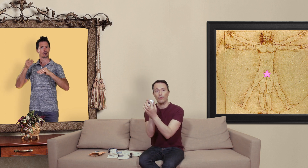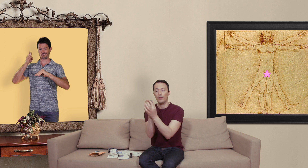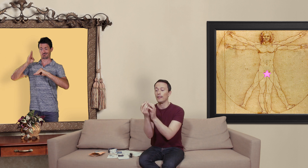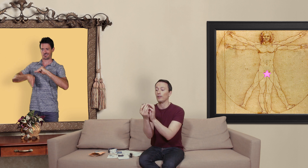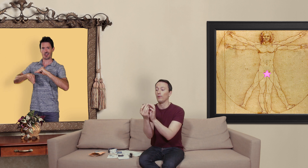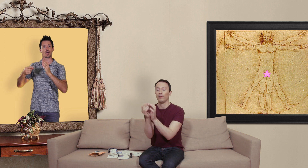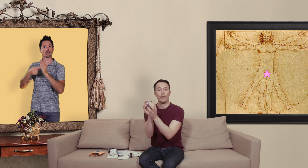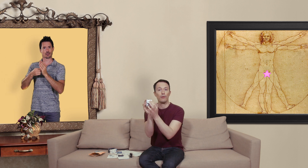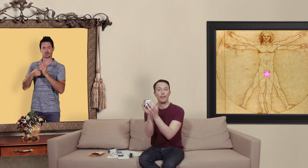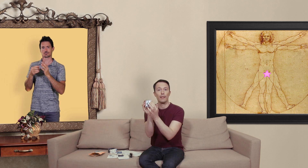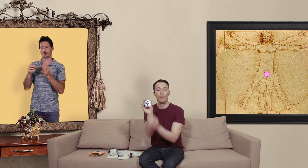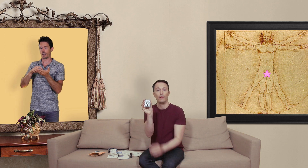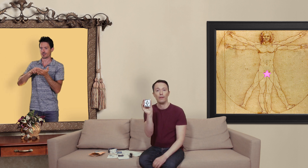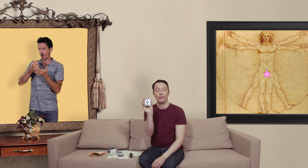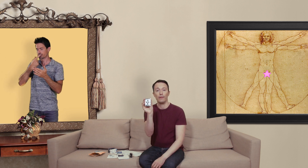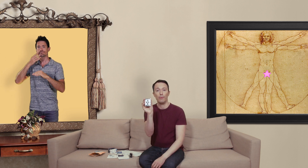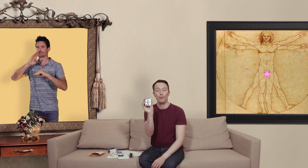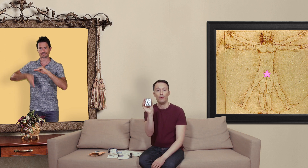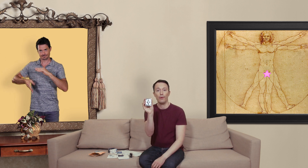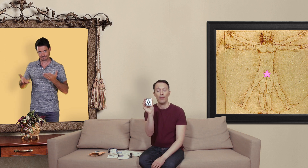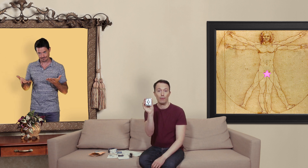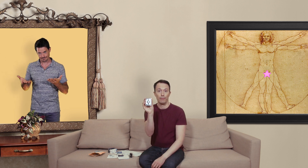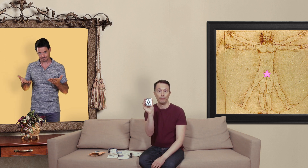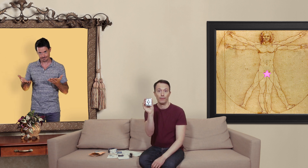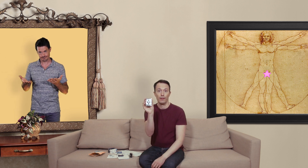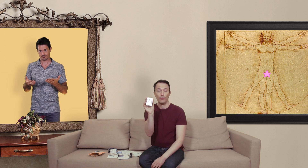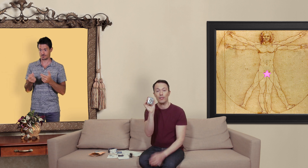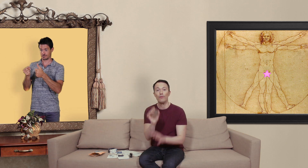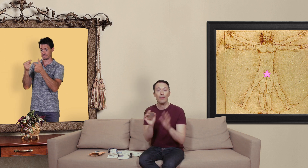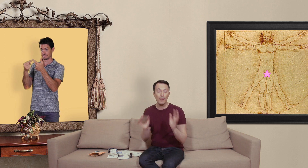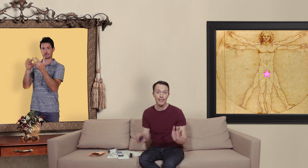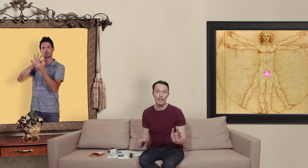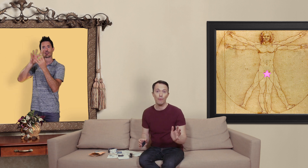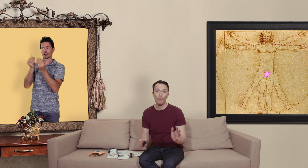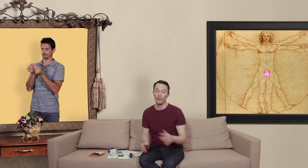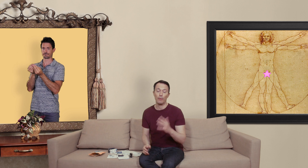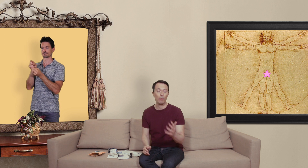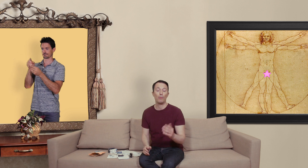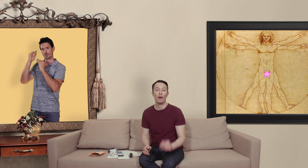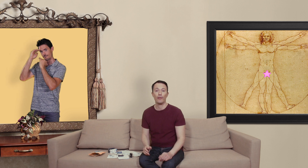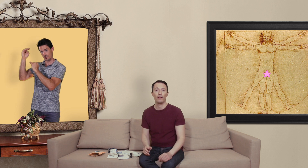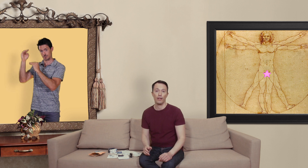vous dit exactement quand est ce que le médicament n'est plus valable donc si vous n'avez pas ces éléments vous avez probablement affaire à une